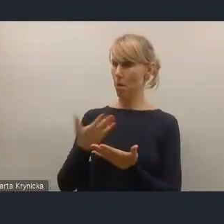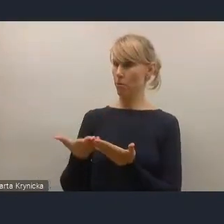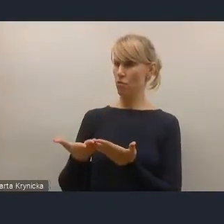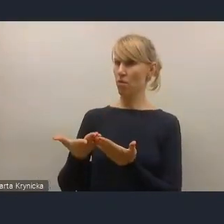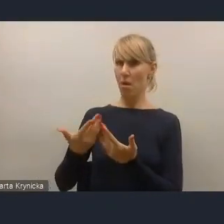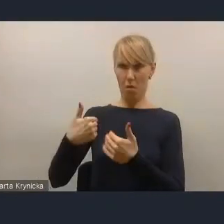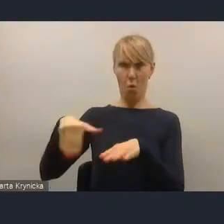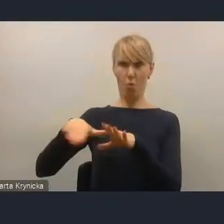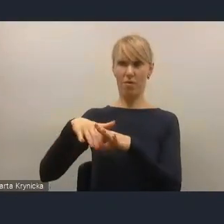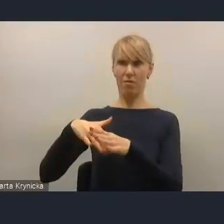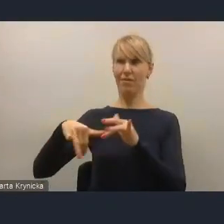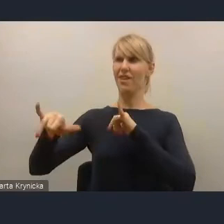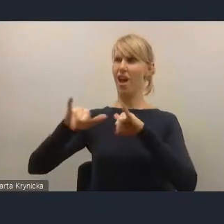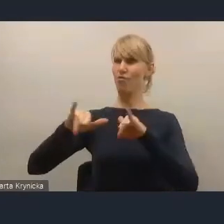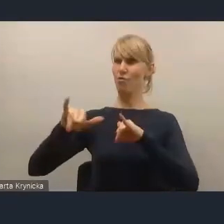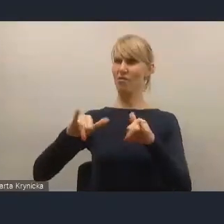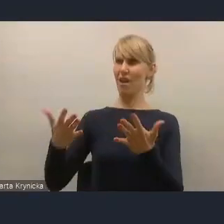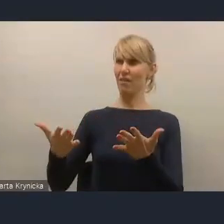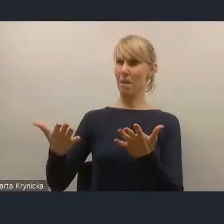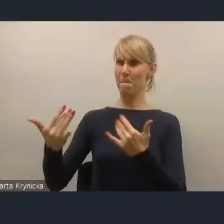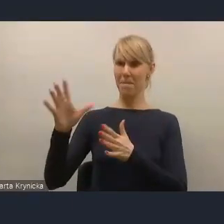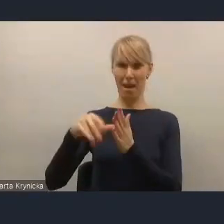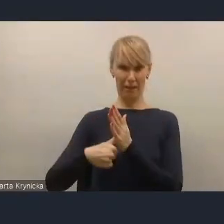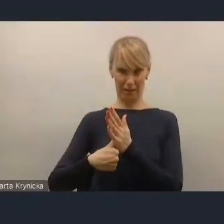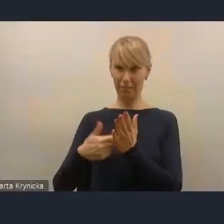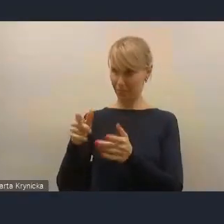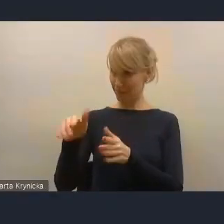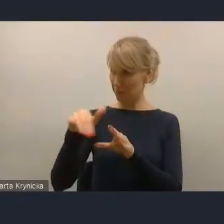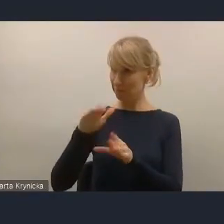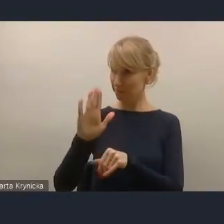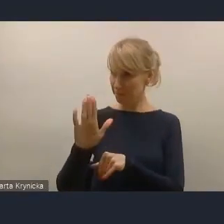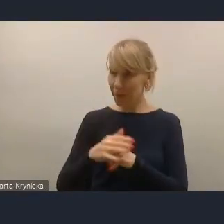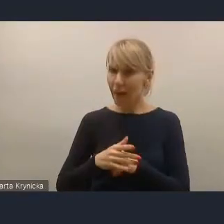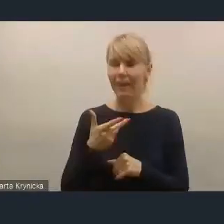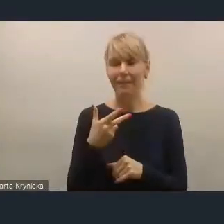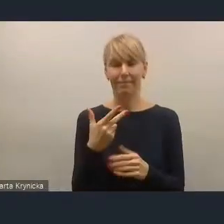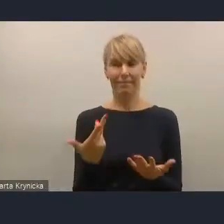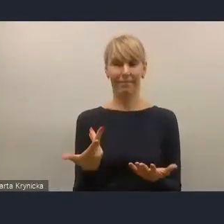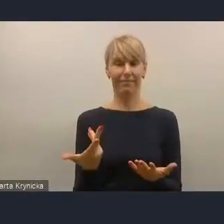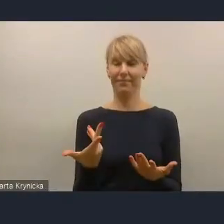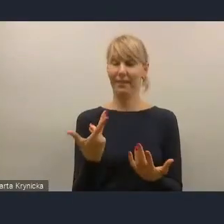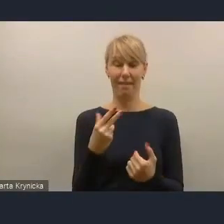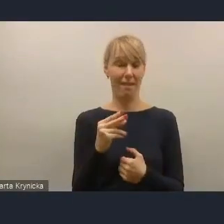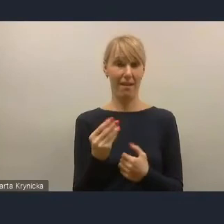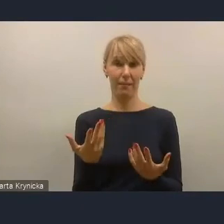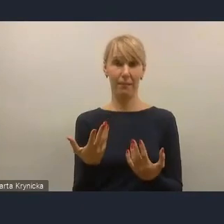odpowiadają, że nie uczestniczą. I z tych badań również wynikają powody, dla których nie uczestniczą.